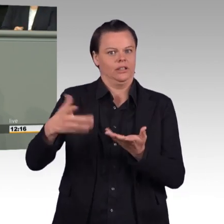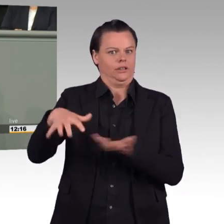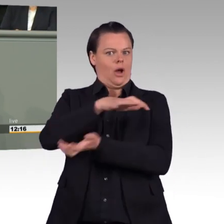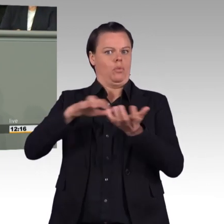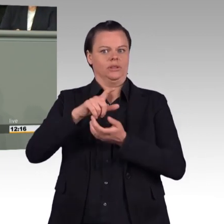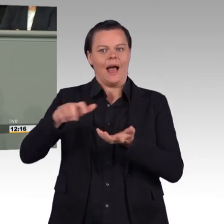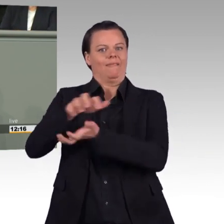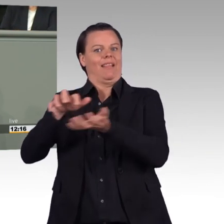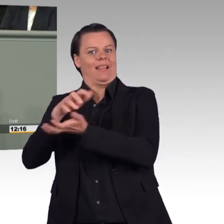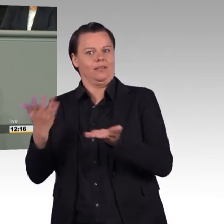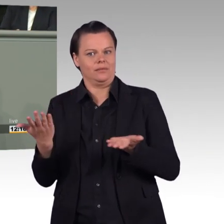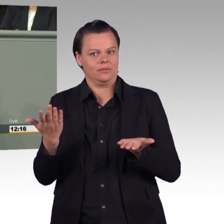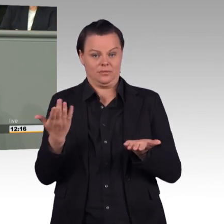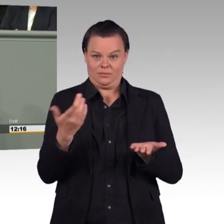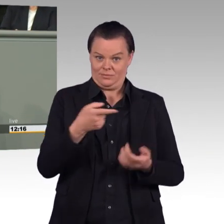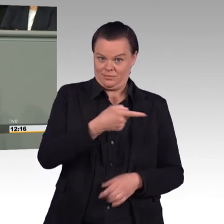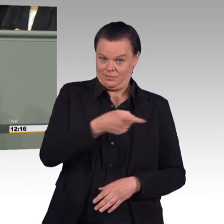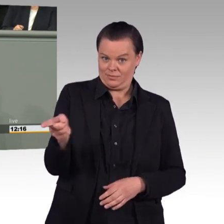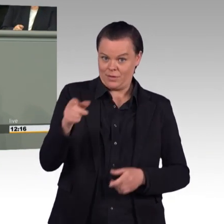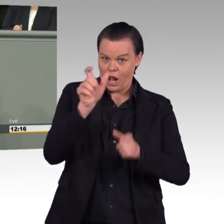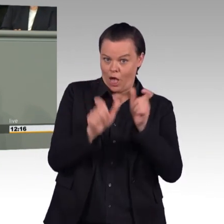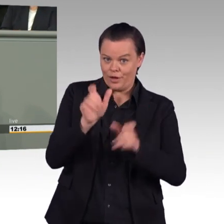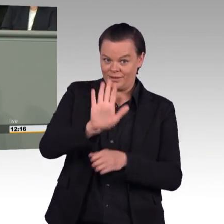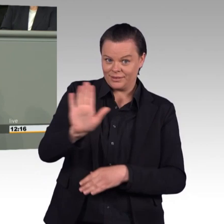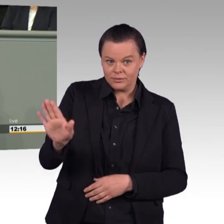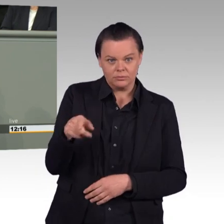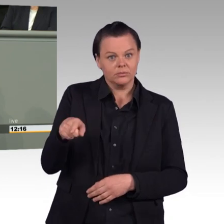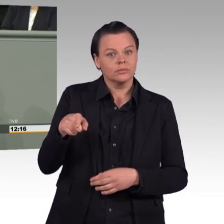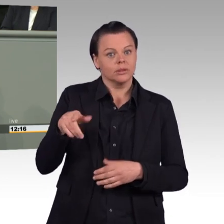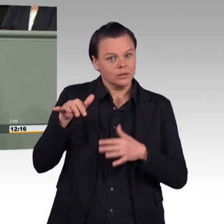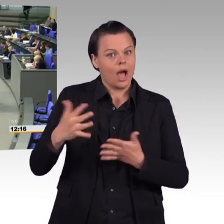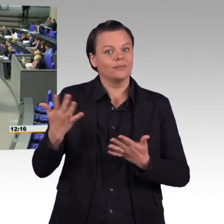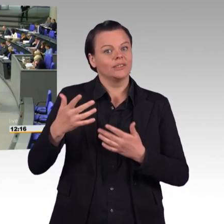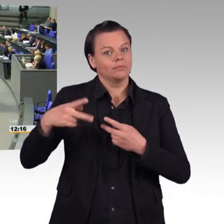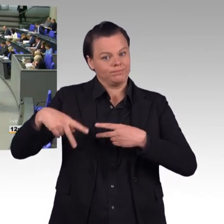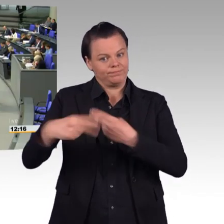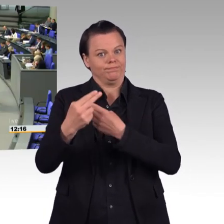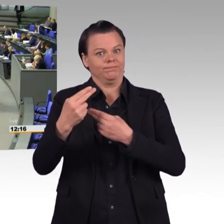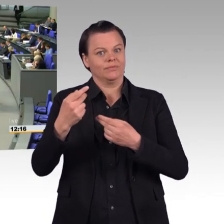und lassen dieselben Menschen auf hochdotierten Posten weitermachen. (Beifall) Wie können Sie als Inhaberin